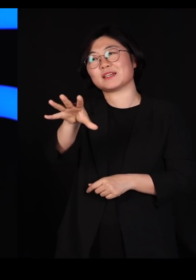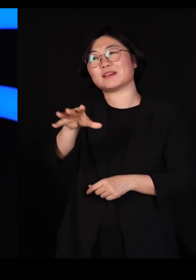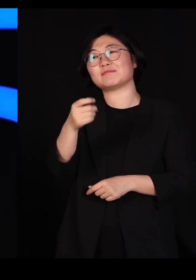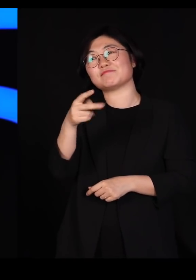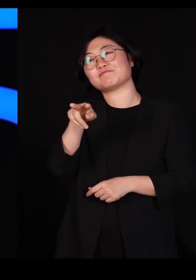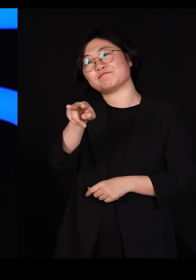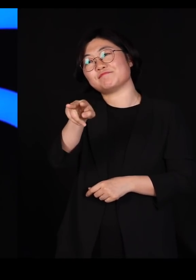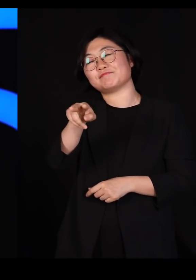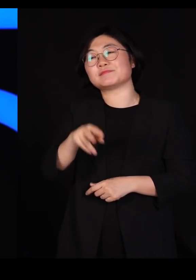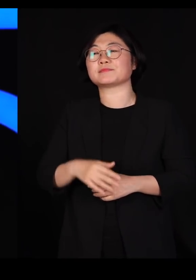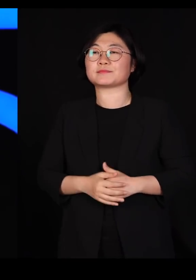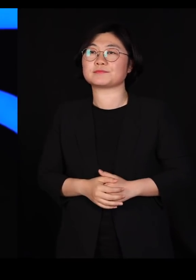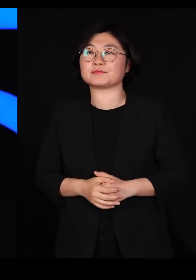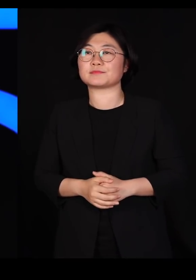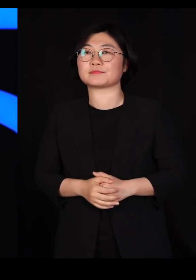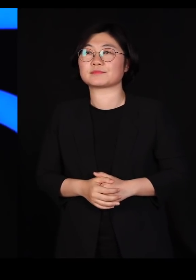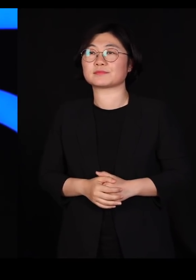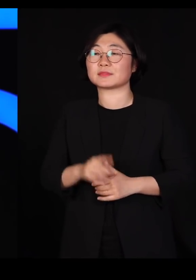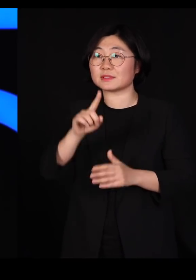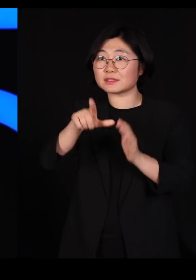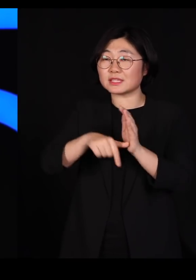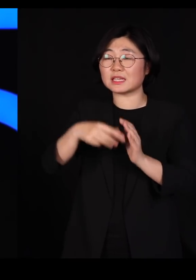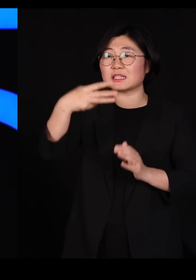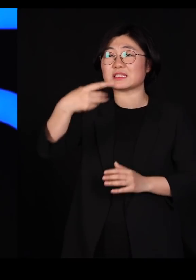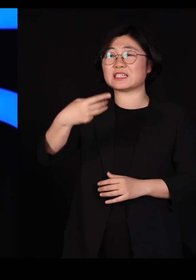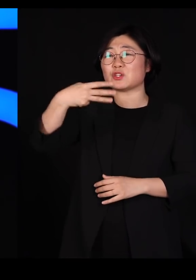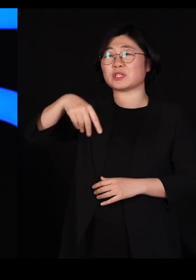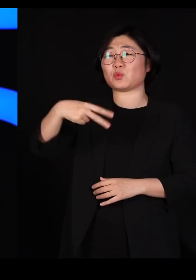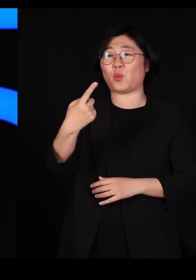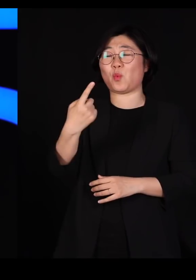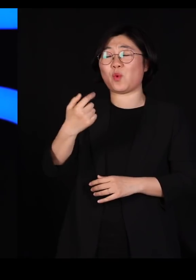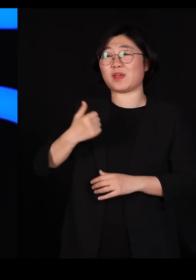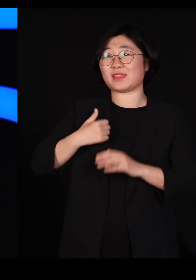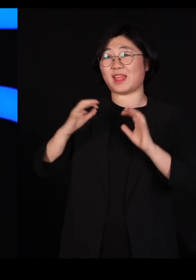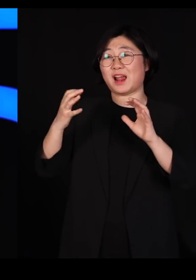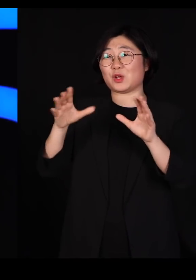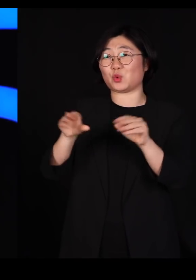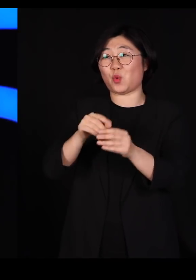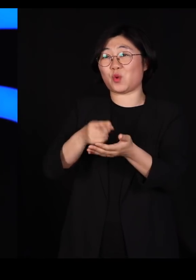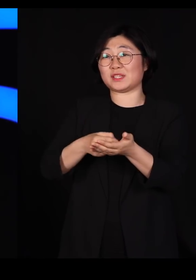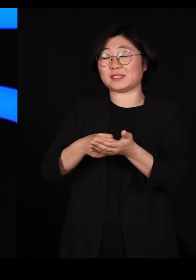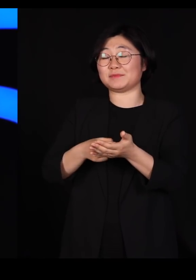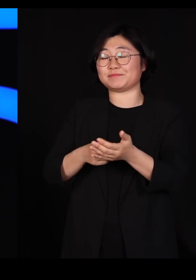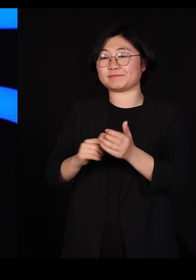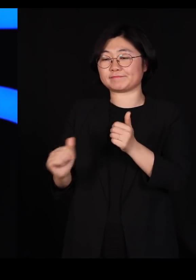그게 왜냐하면 그날 트뤼도 캐나다 총리가 내각을 임명하는 방송을